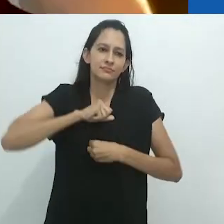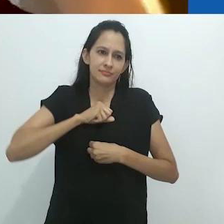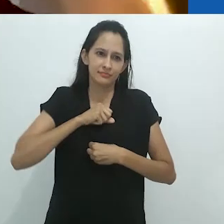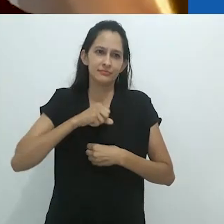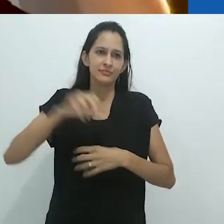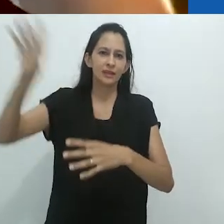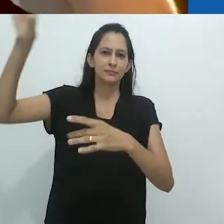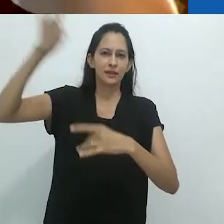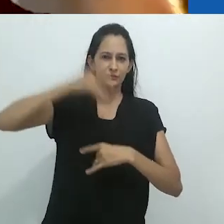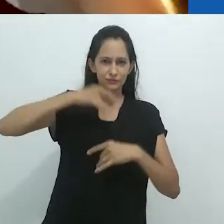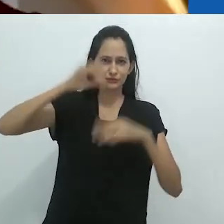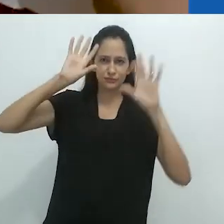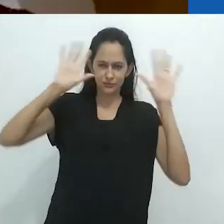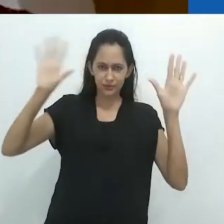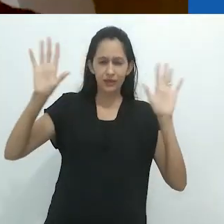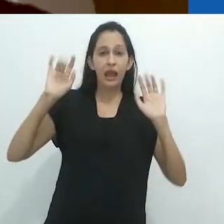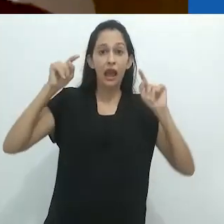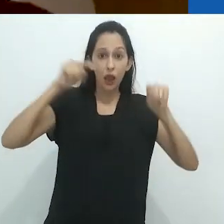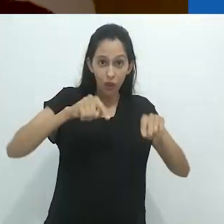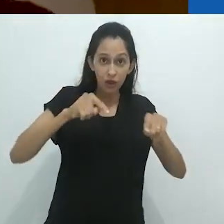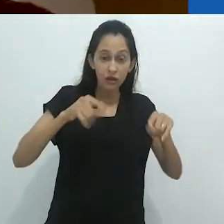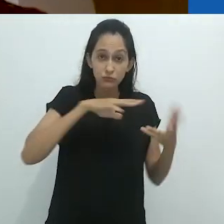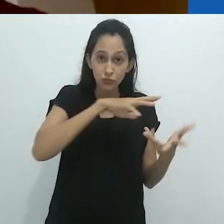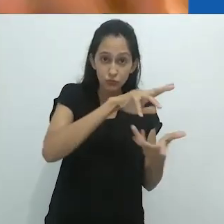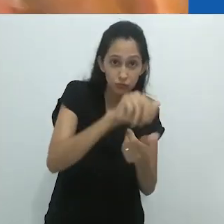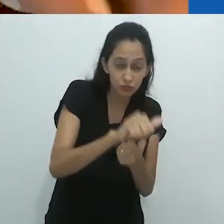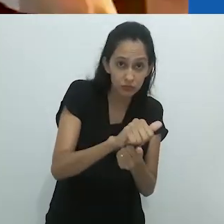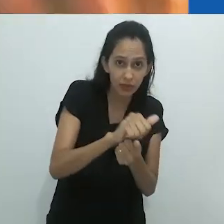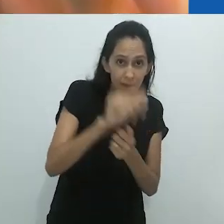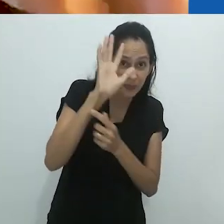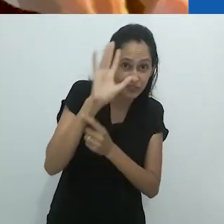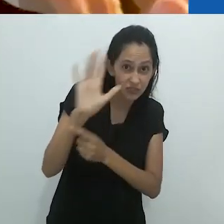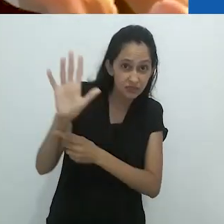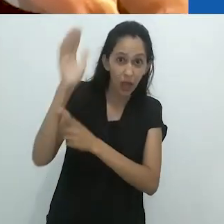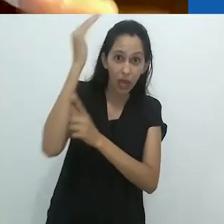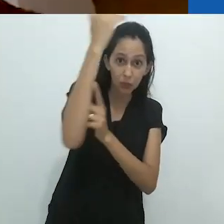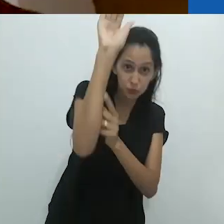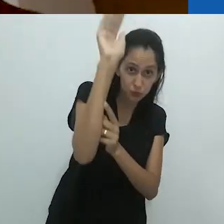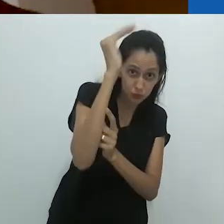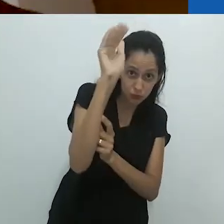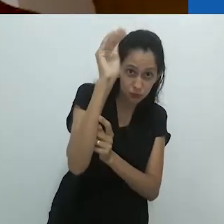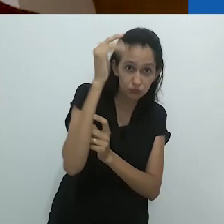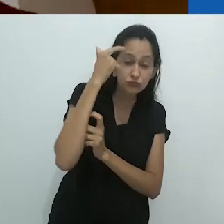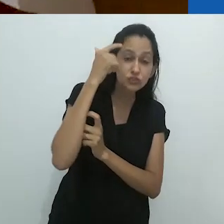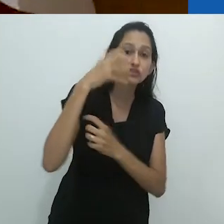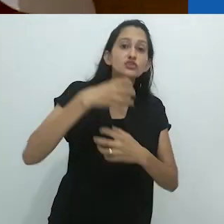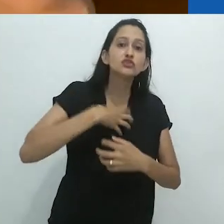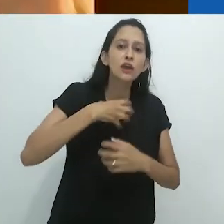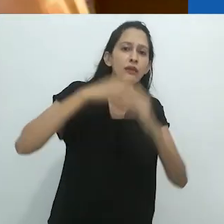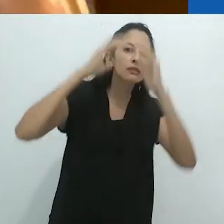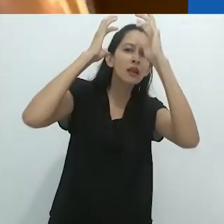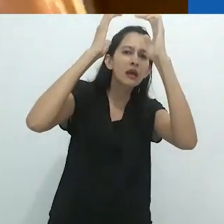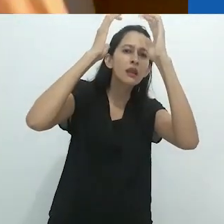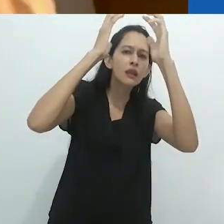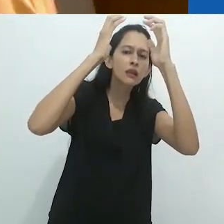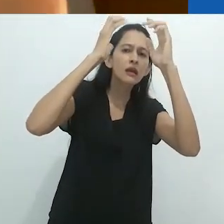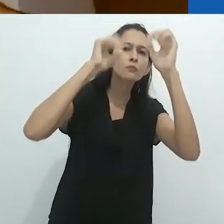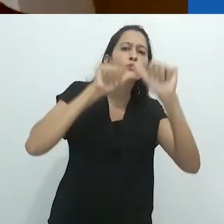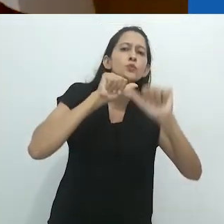O que aconteceu é que o mundo reconfigurou a imaginação do adulto